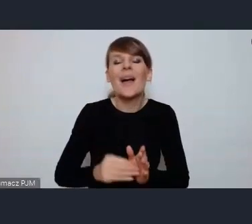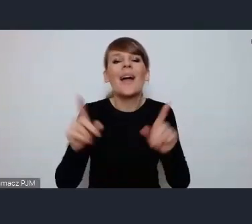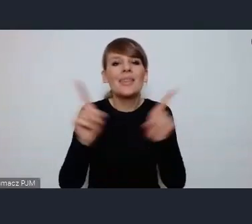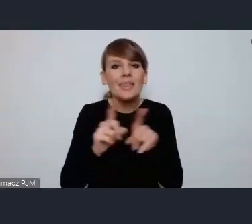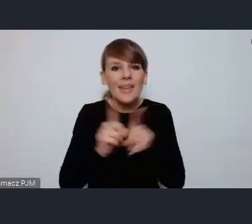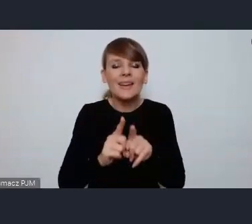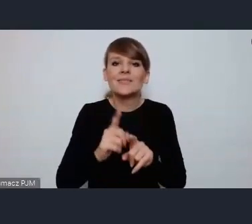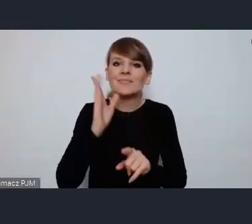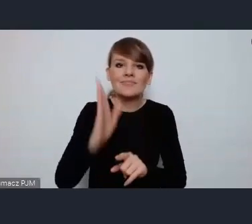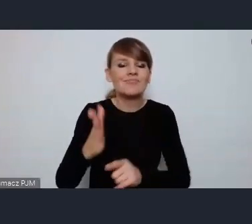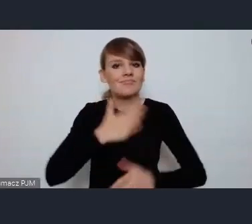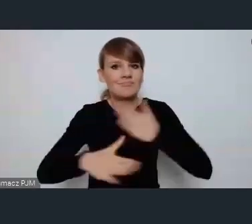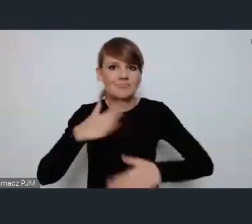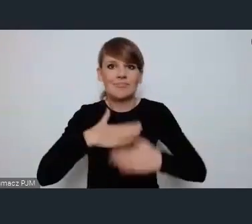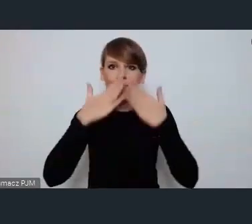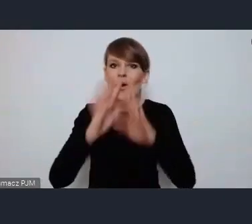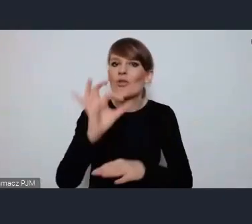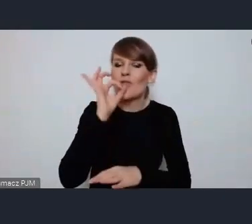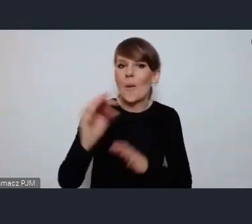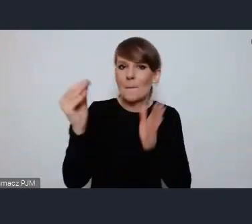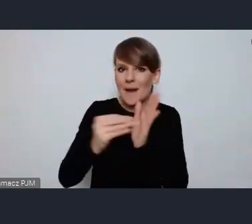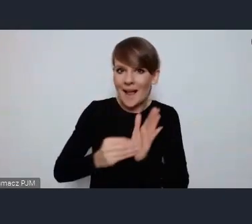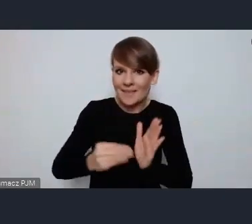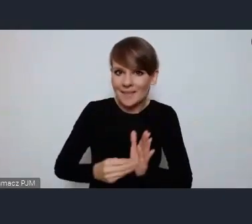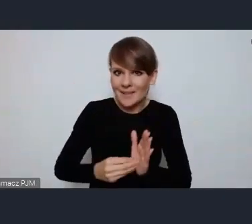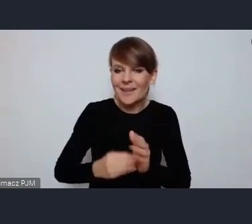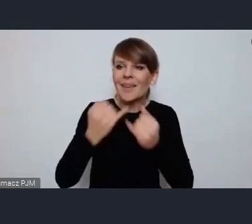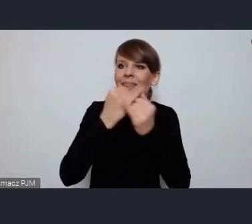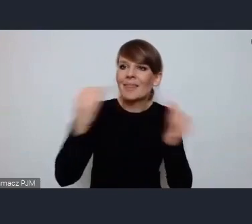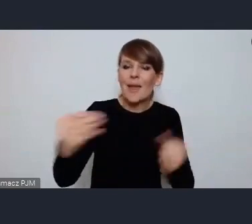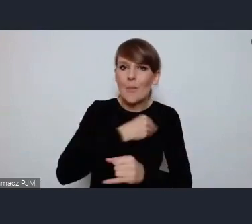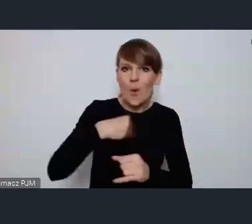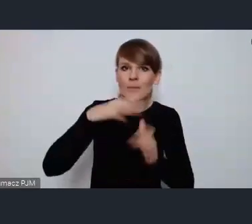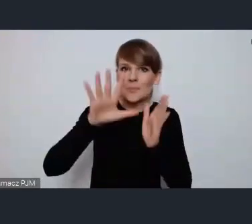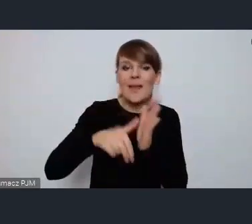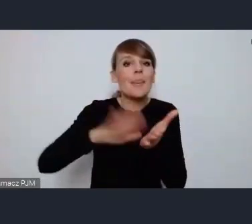takich dobrych praktyk od innych Polskich miast, od Katowic na przykład